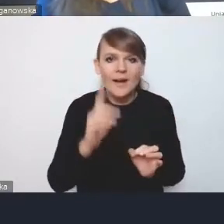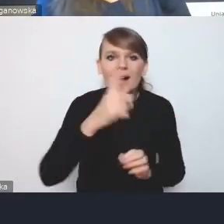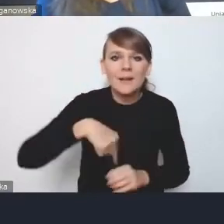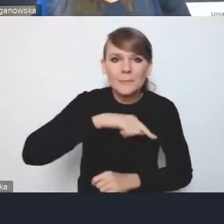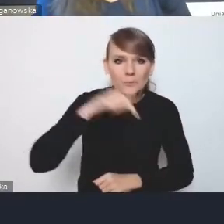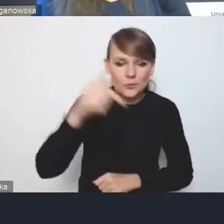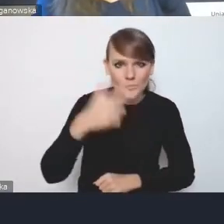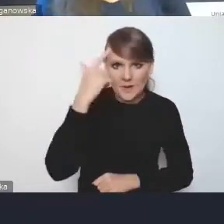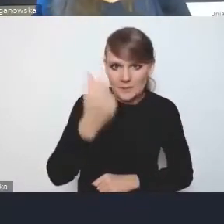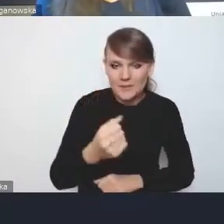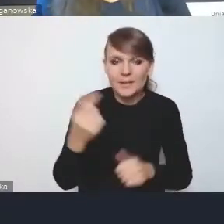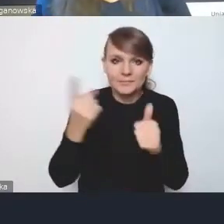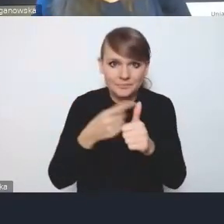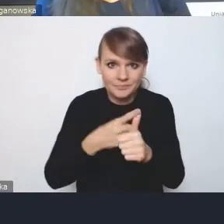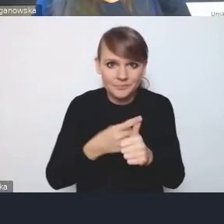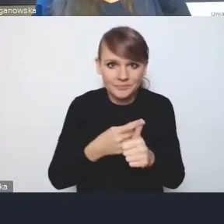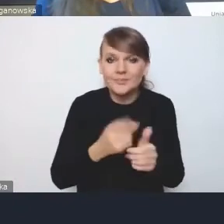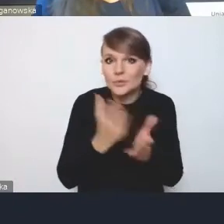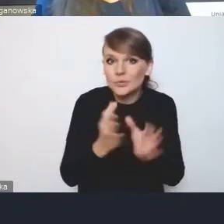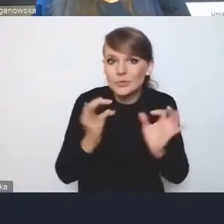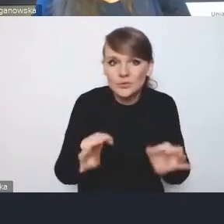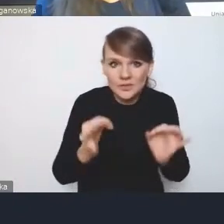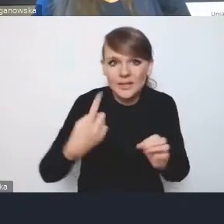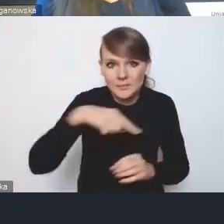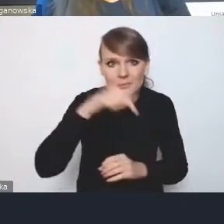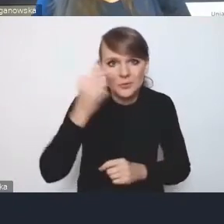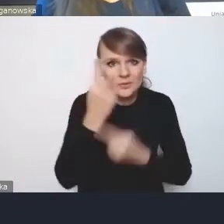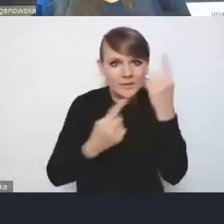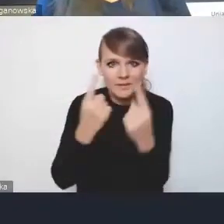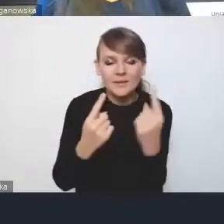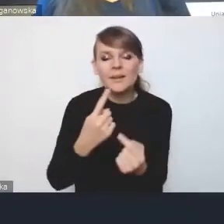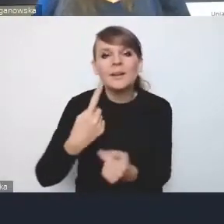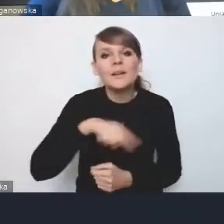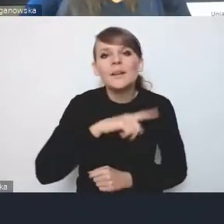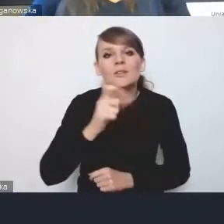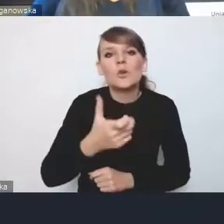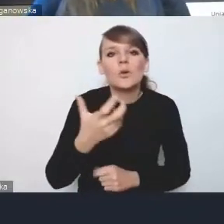musimy się zastanowić już dzisiaj, co my chcemy mieć z tych elementów na poziomie ponadlokalnym,